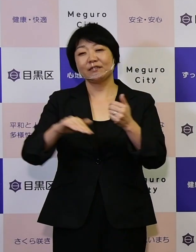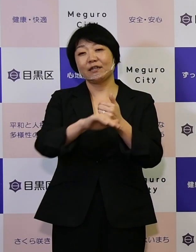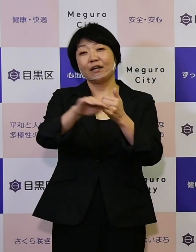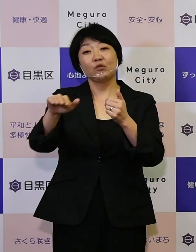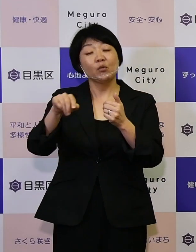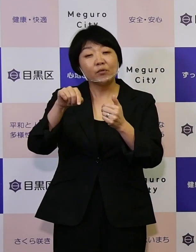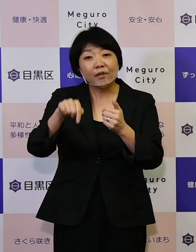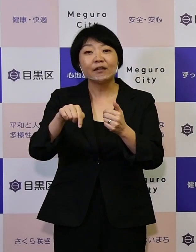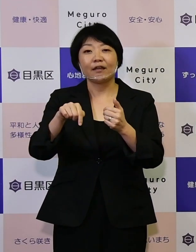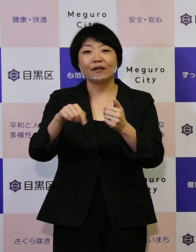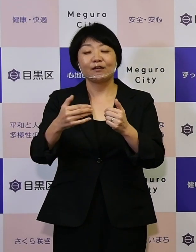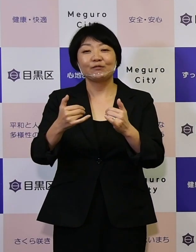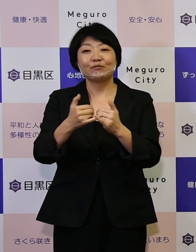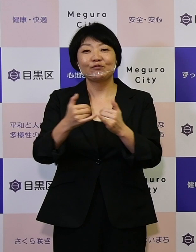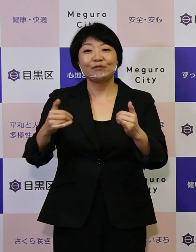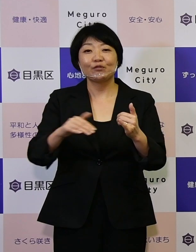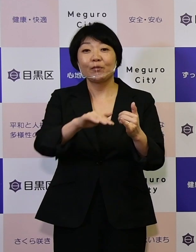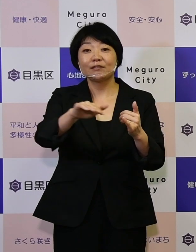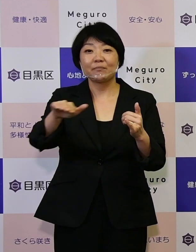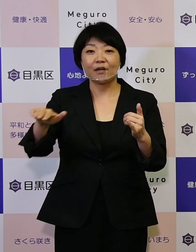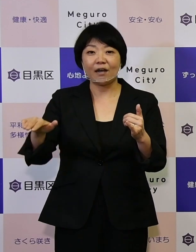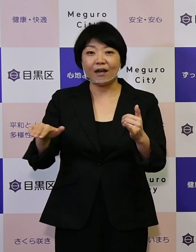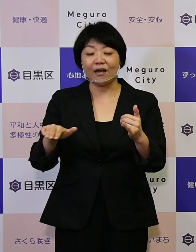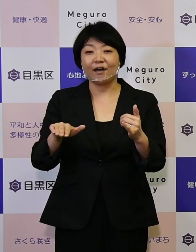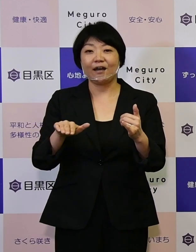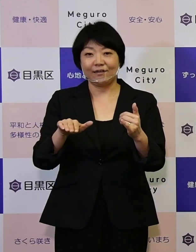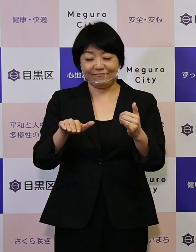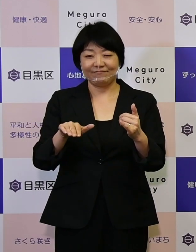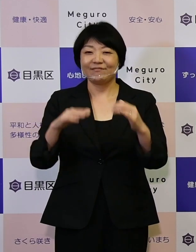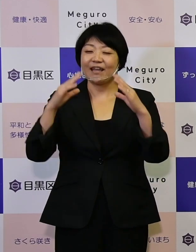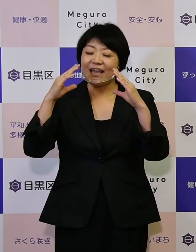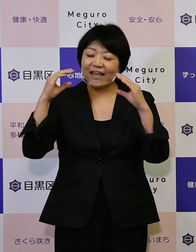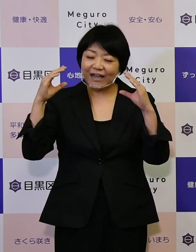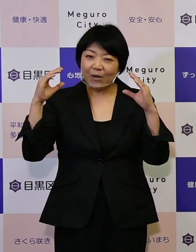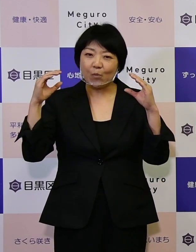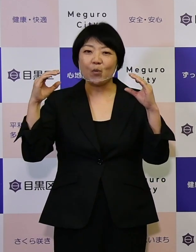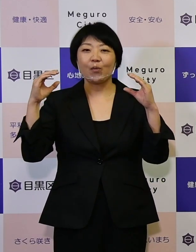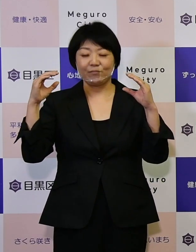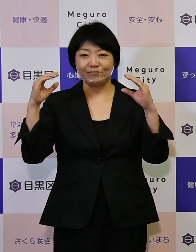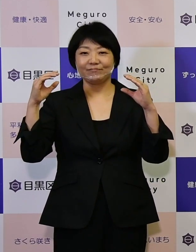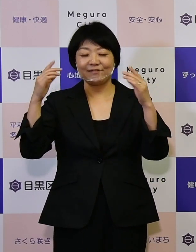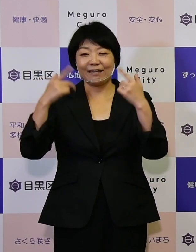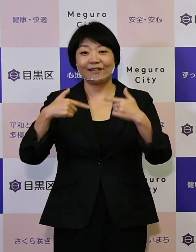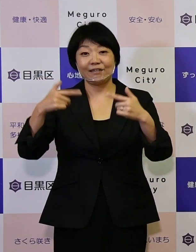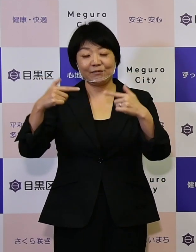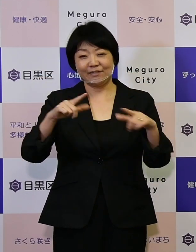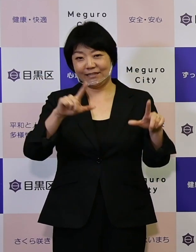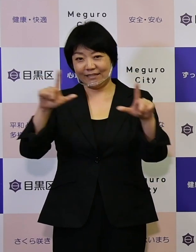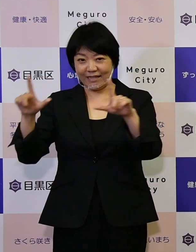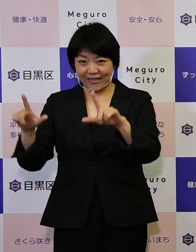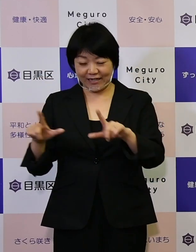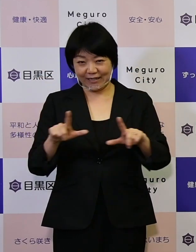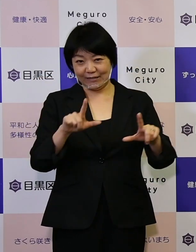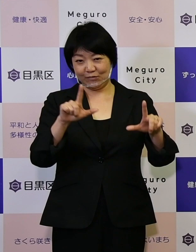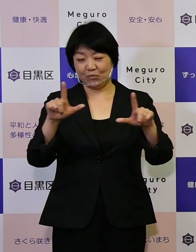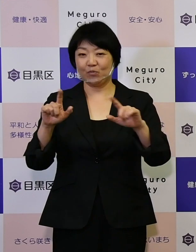区民の皆さんが笑顔を持って日々生活をしていく、